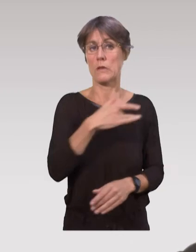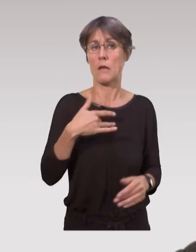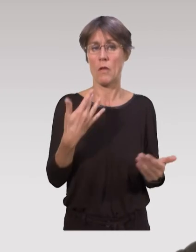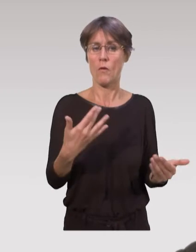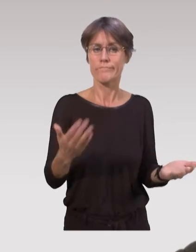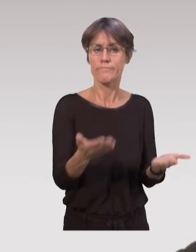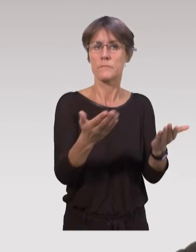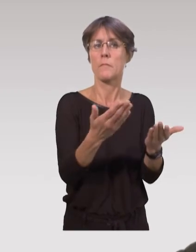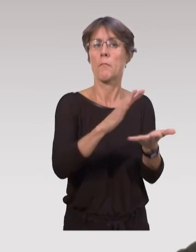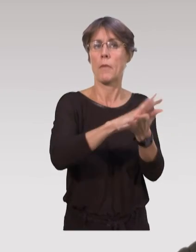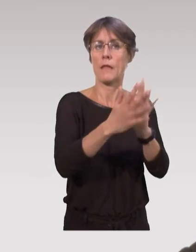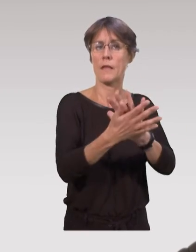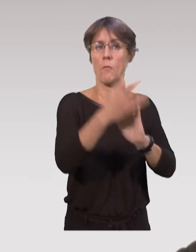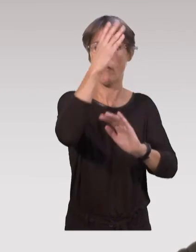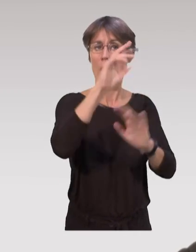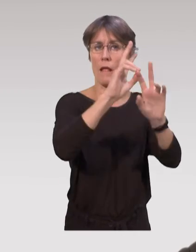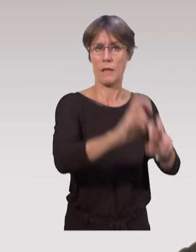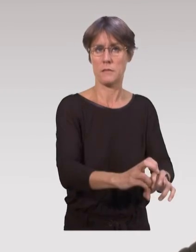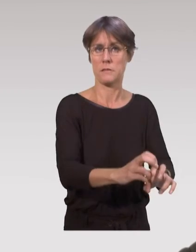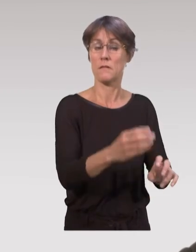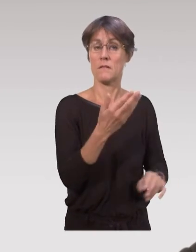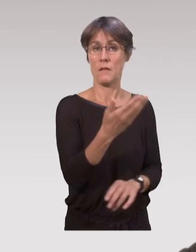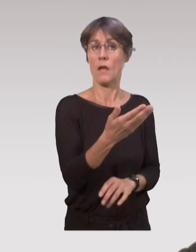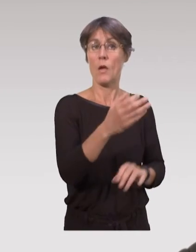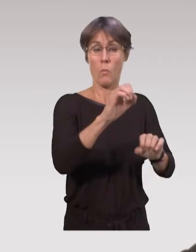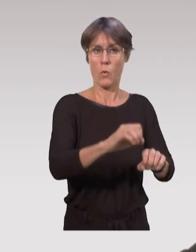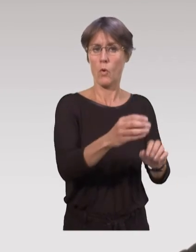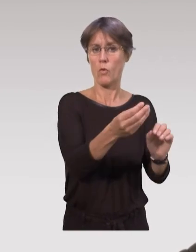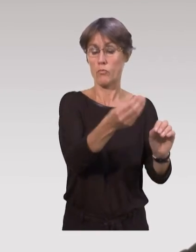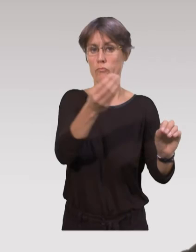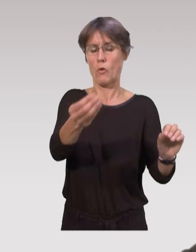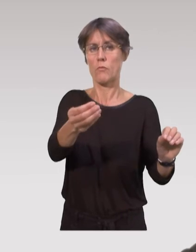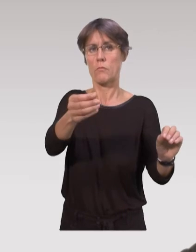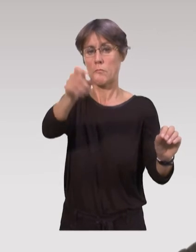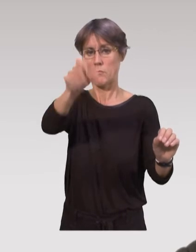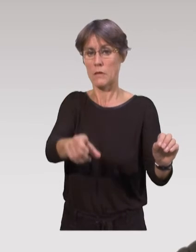l’analyse de pratiques professionnelles. Et par ces analyses, on va pouvoir aussi développer,